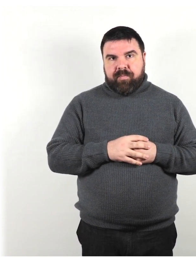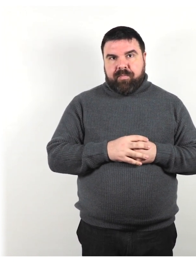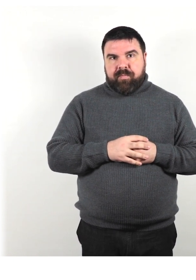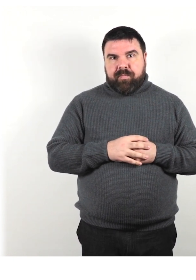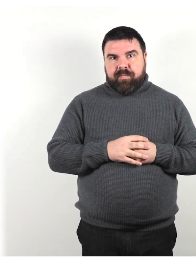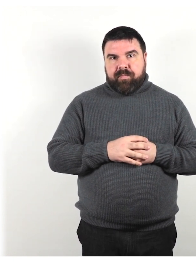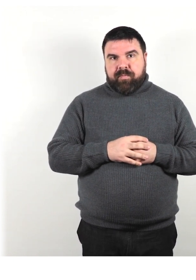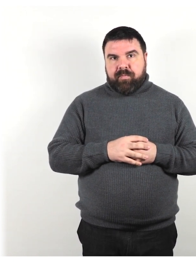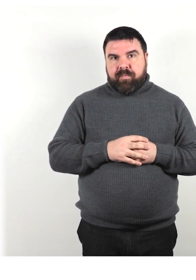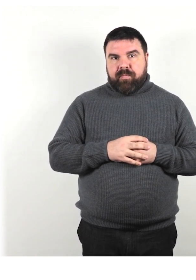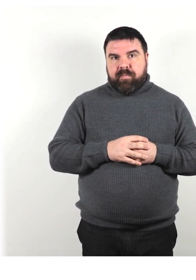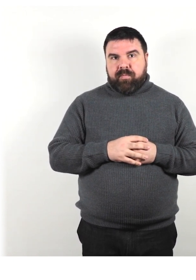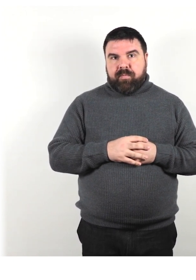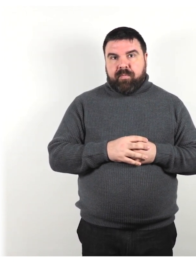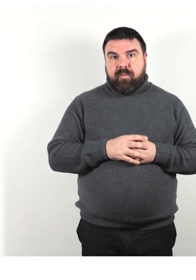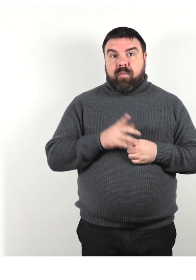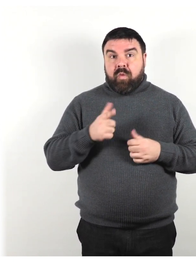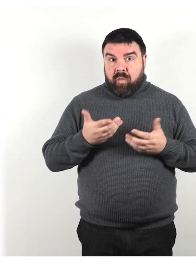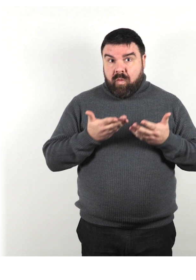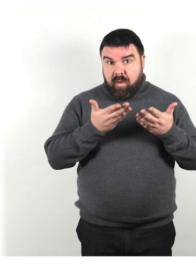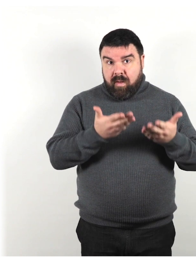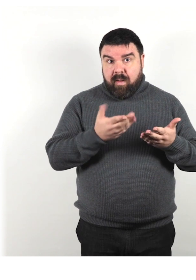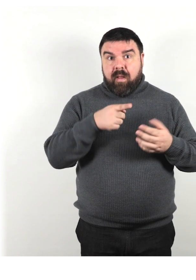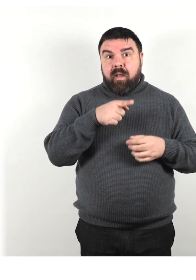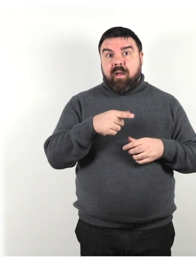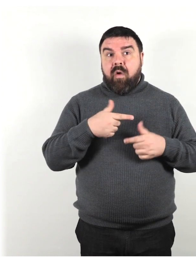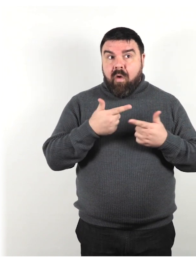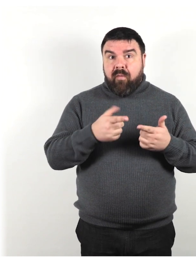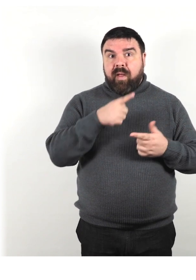Quando offri aiuto, attendi che la tua offerta venga accettata.